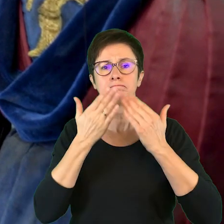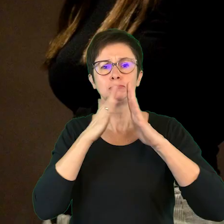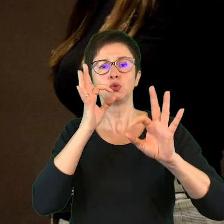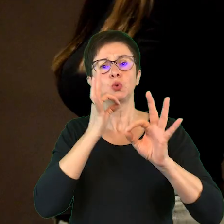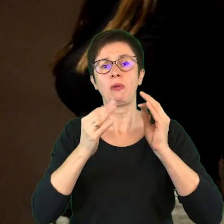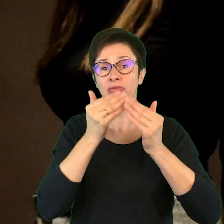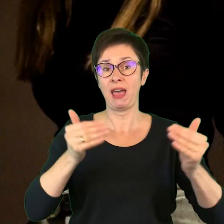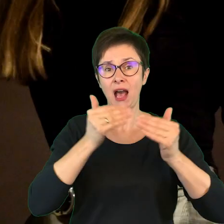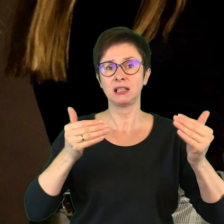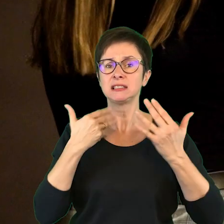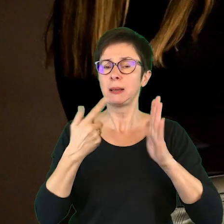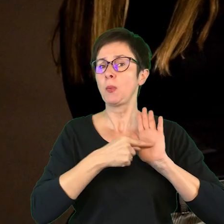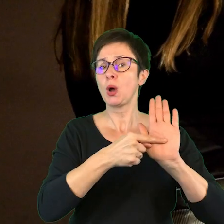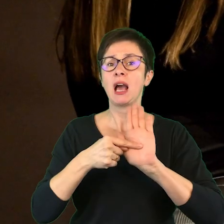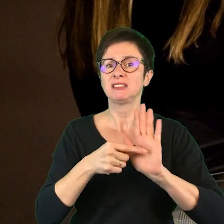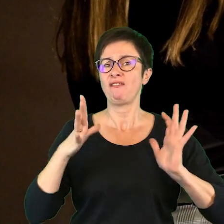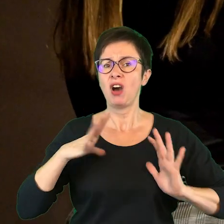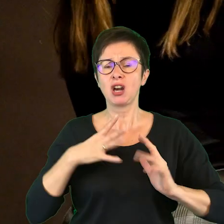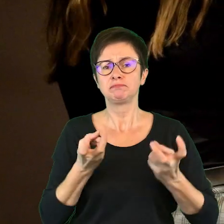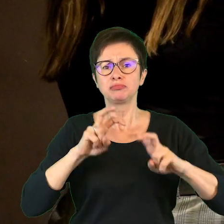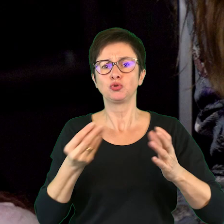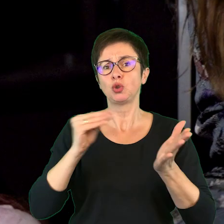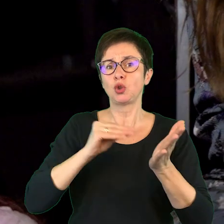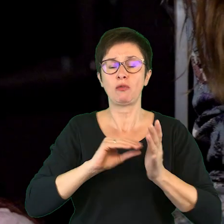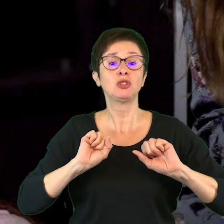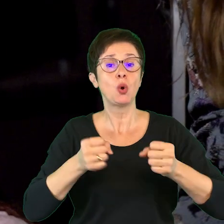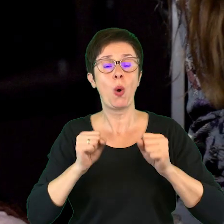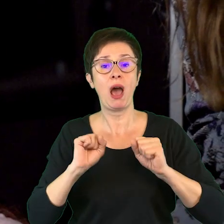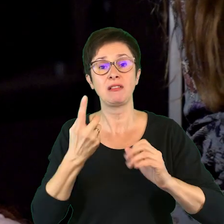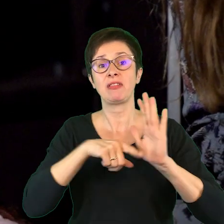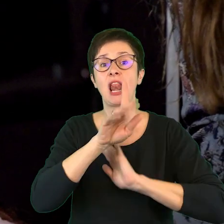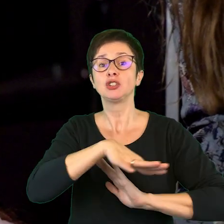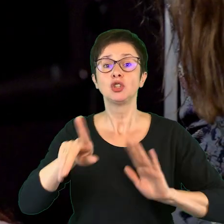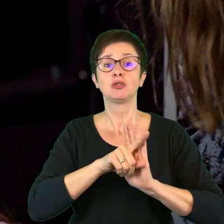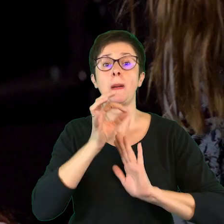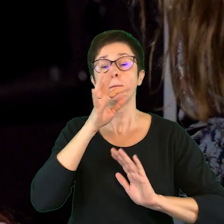i pokazanie, że warto jest inicjować dodatkowe działania dla dzieci i młodzieży